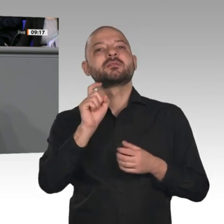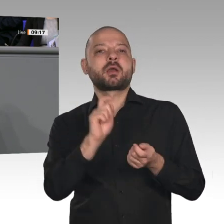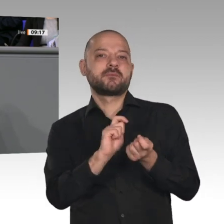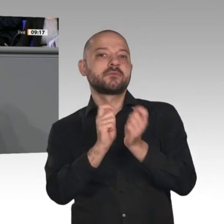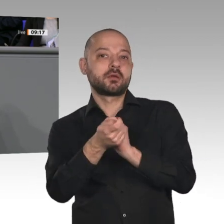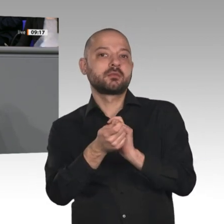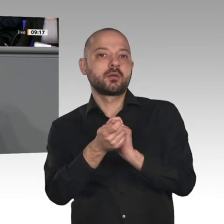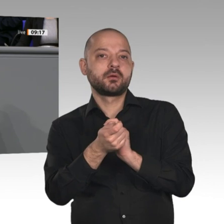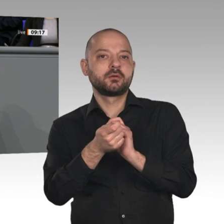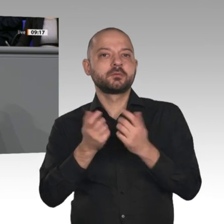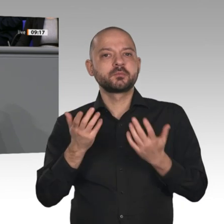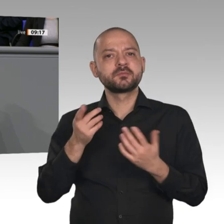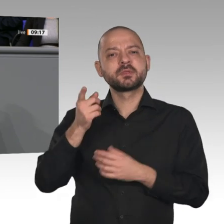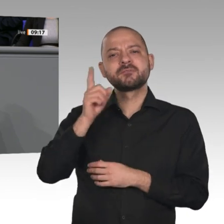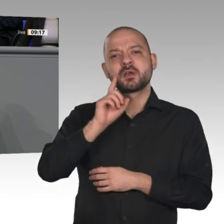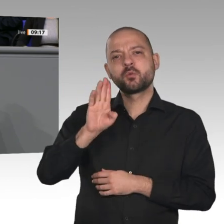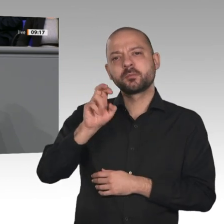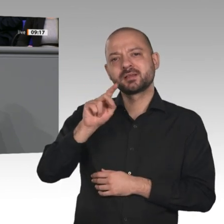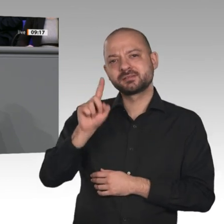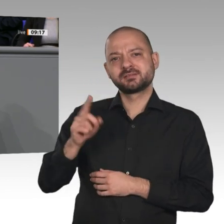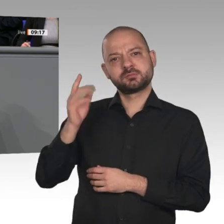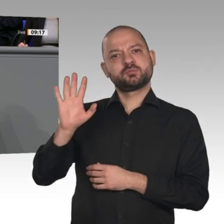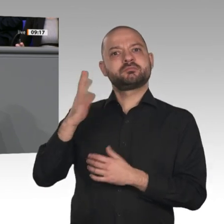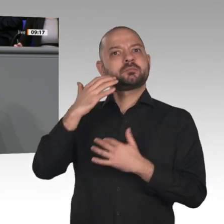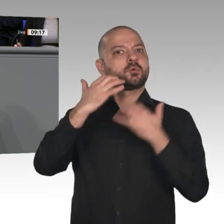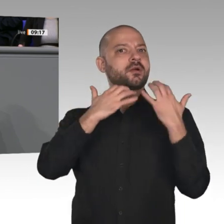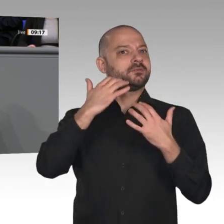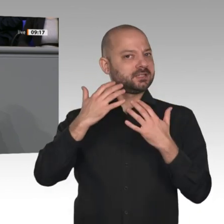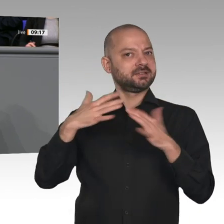als die Nacht“ gewürdigt worden. Das ist die Herausforderung für uns: dass